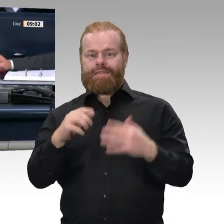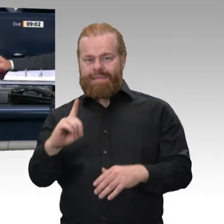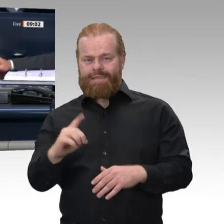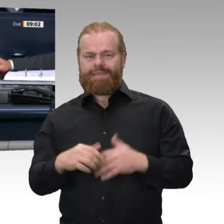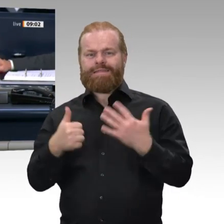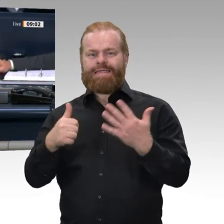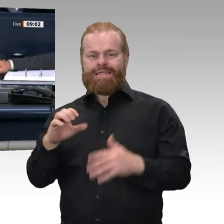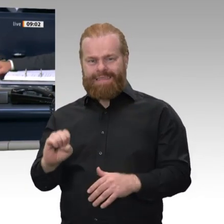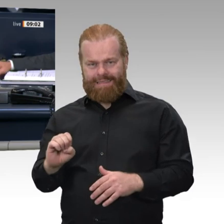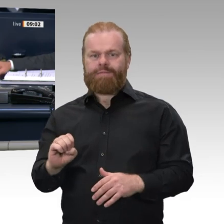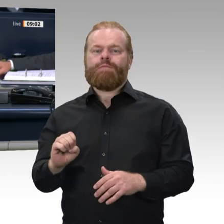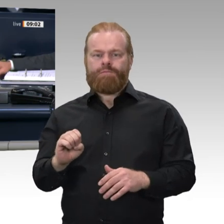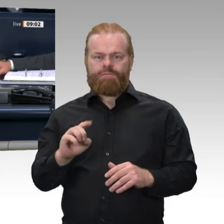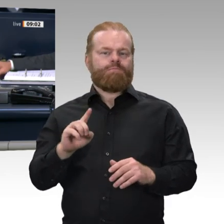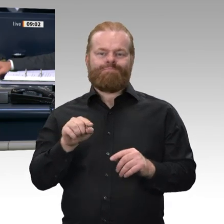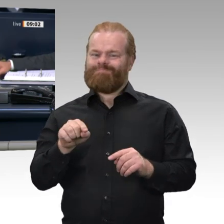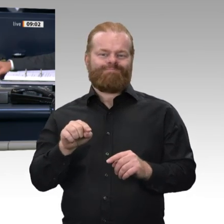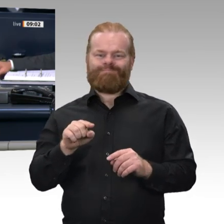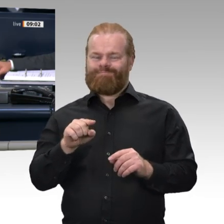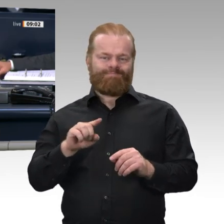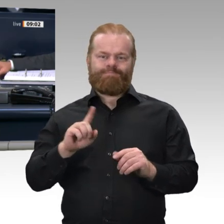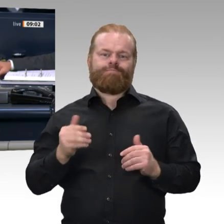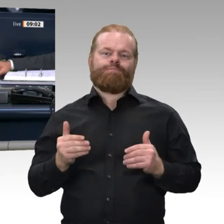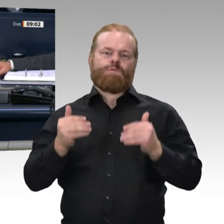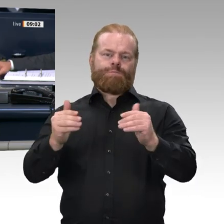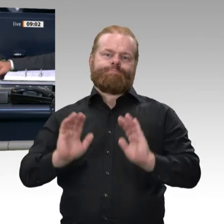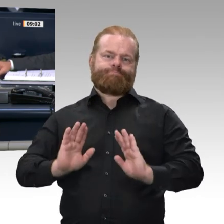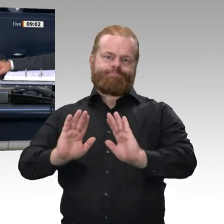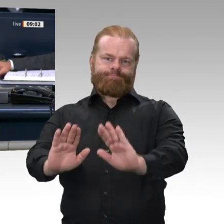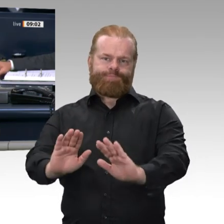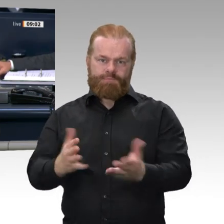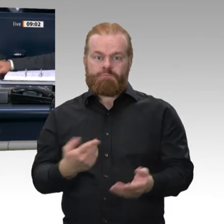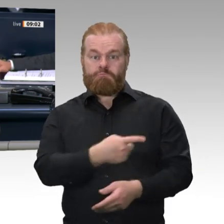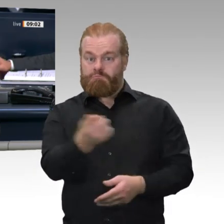der Wehrbeauftragten. Der Deutsche Bundestag hat in seiner 158. Sitzung am 7. Mai dieses